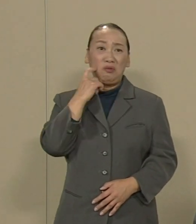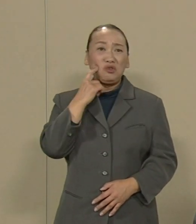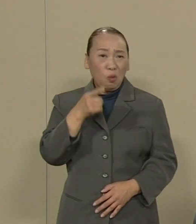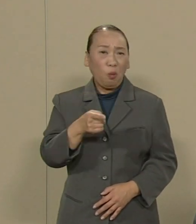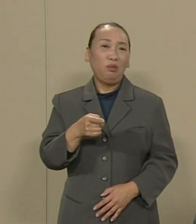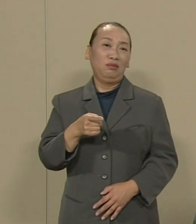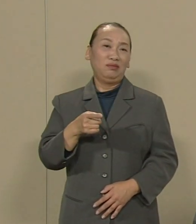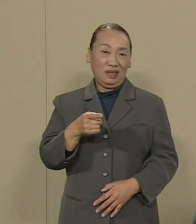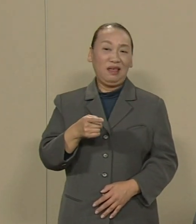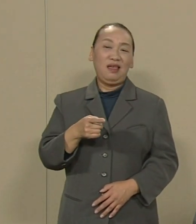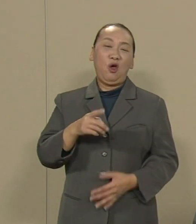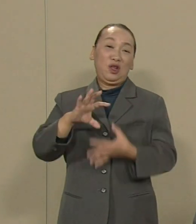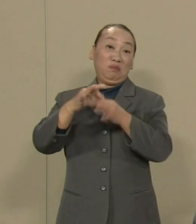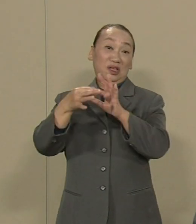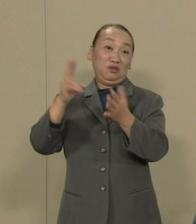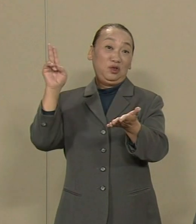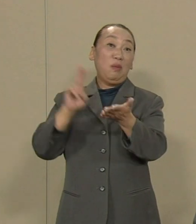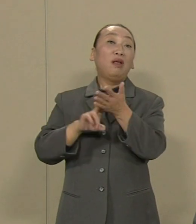ふるさとを捨てざるを得ない